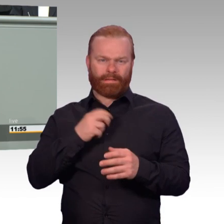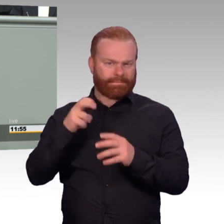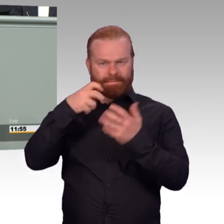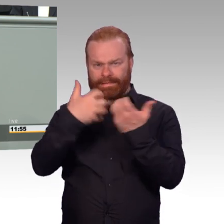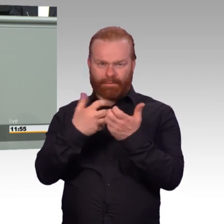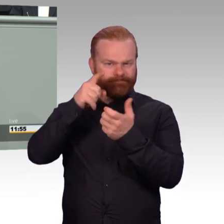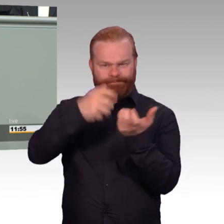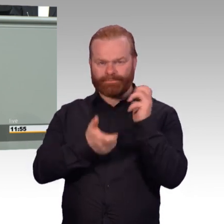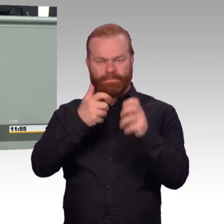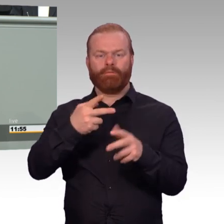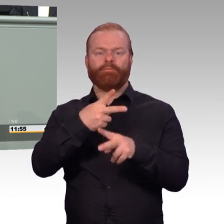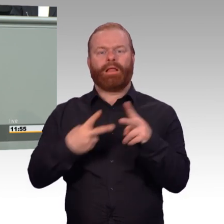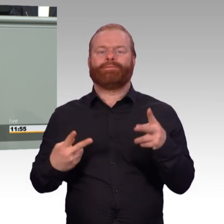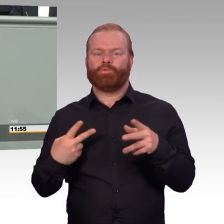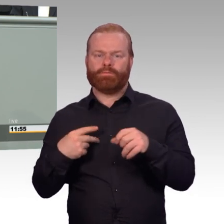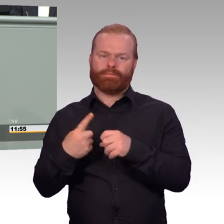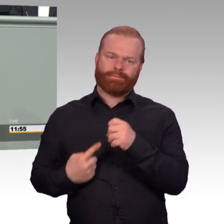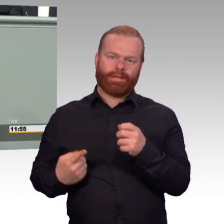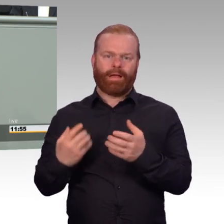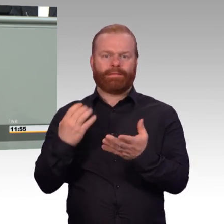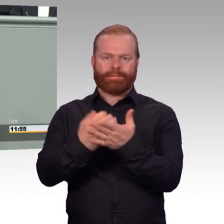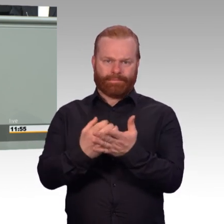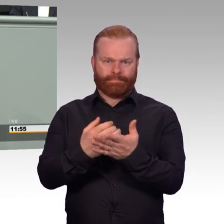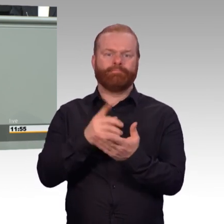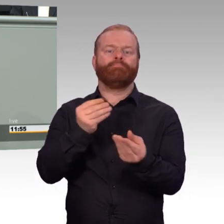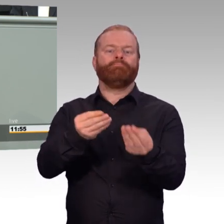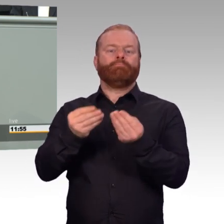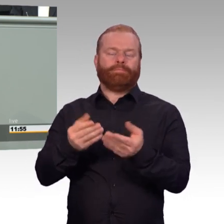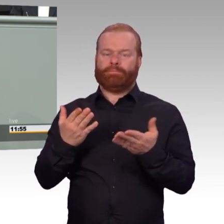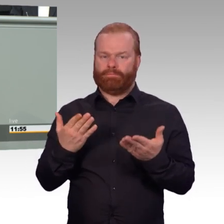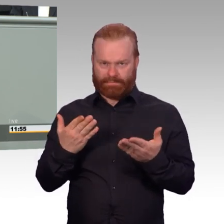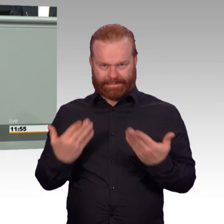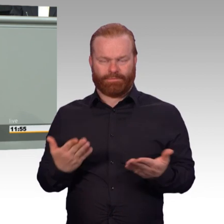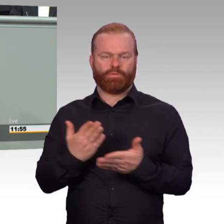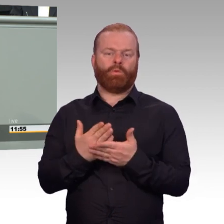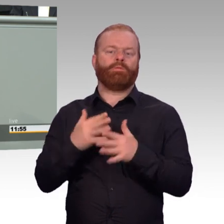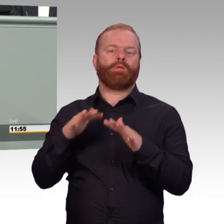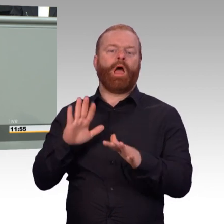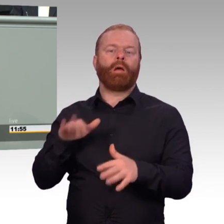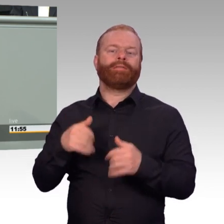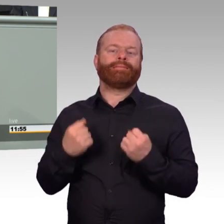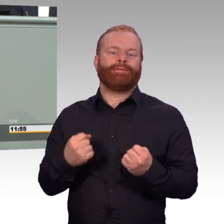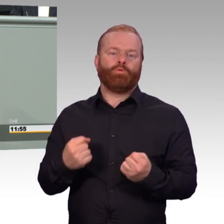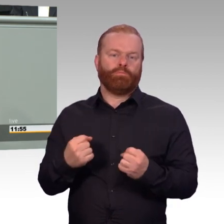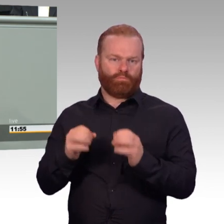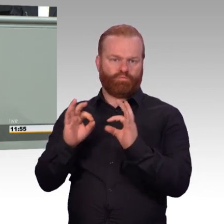Bisher war es so, dass Bundeswehr-Angehörige, die in den einsatzgleichen Verpflichtungen zu Schaden kommen-, das sind im Augenblick